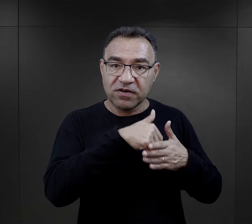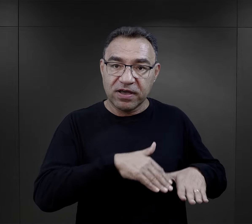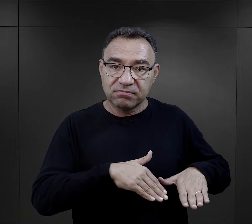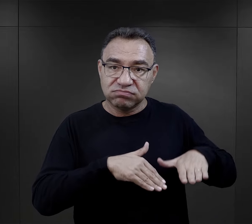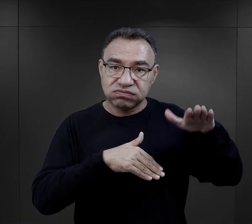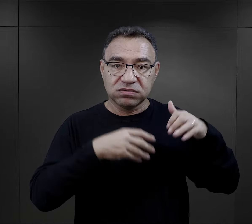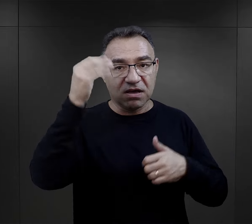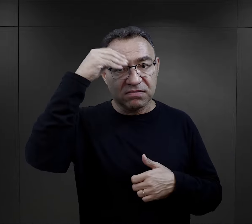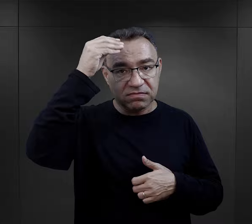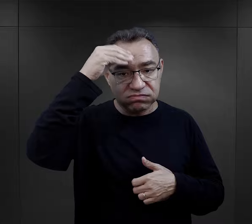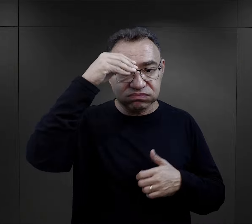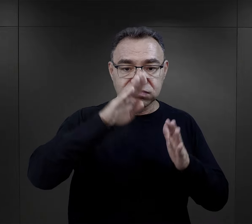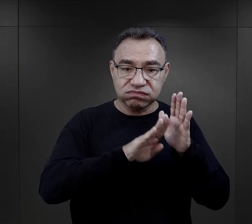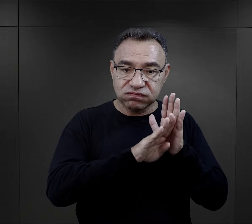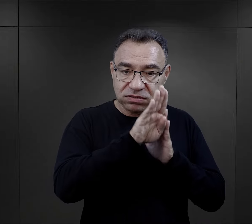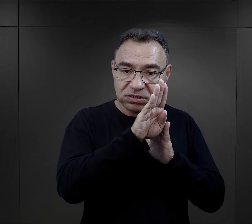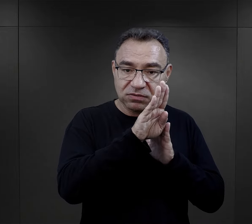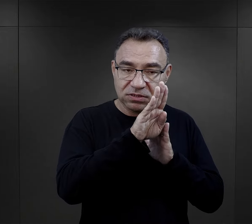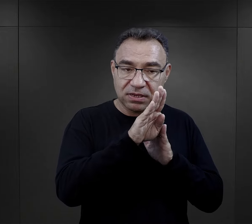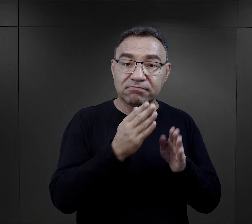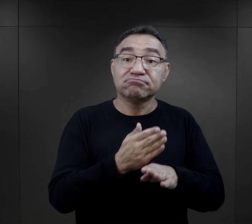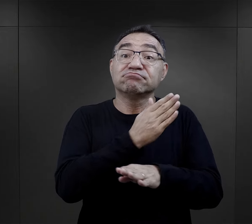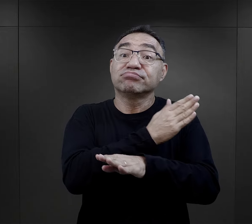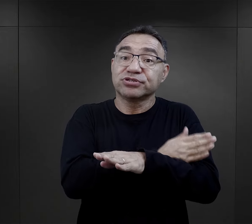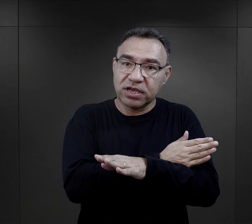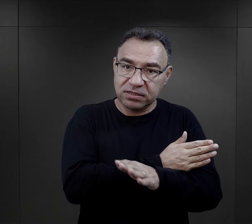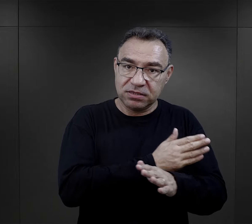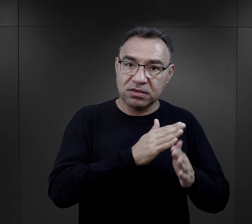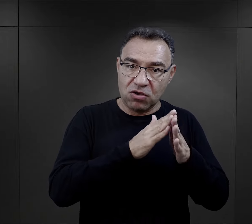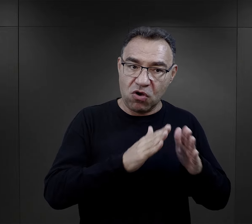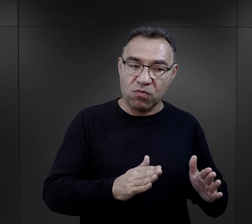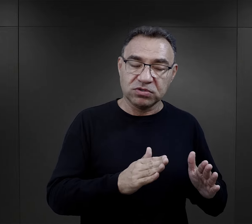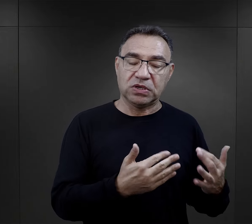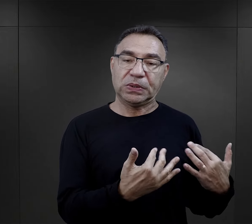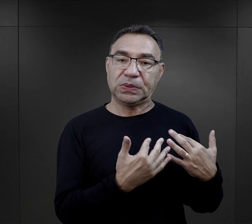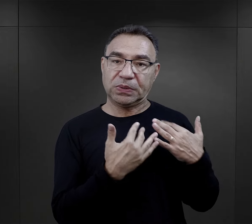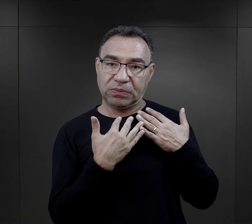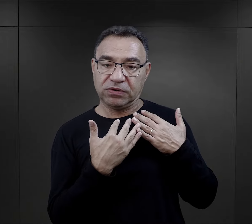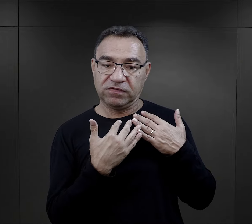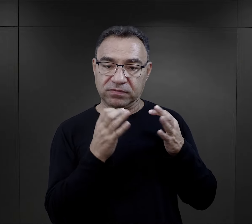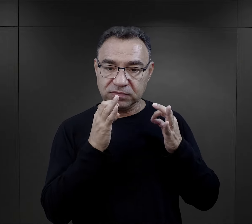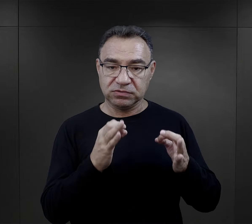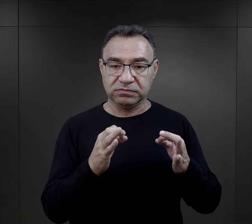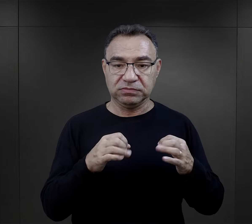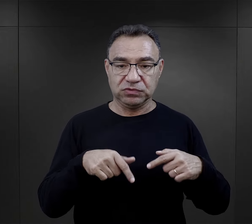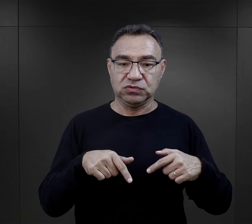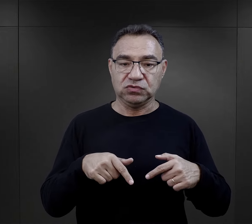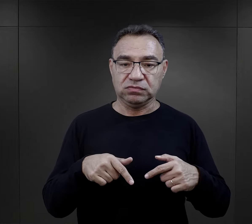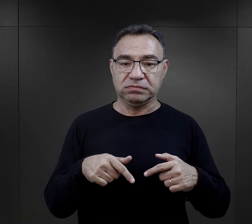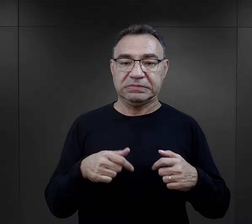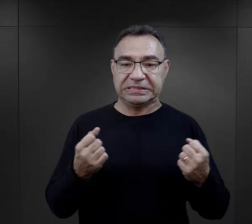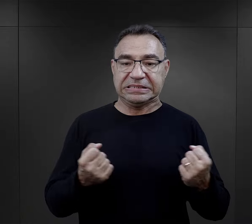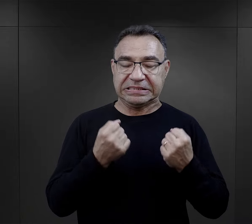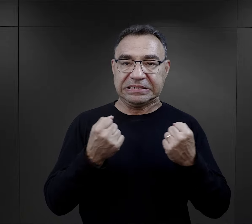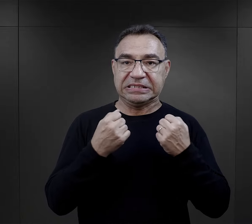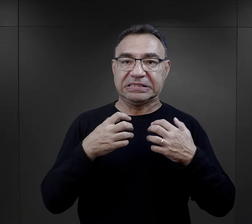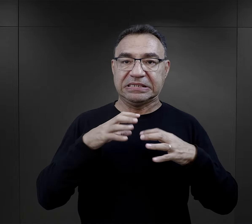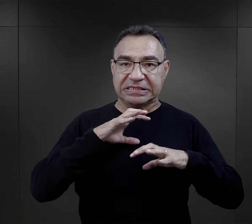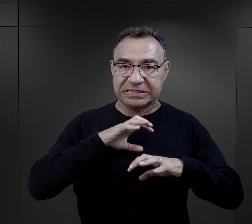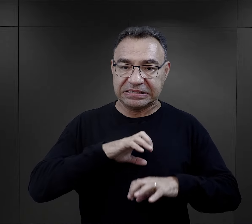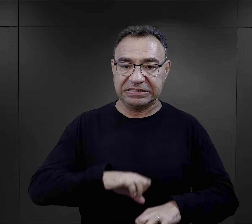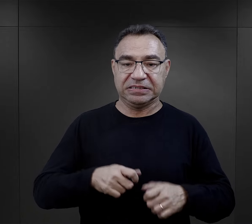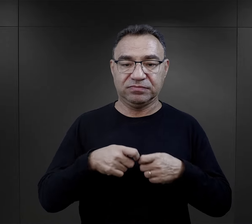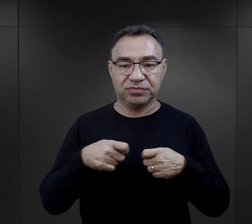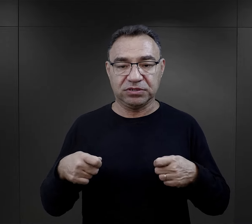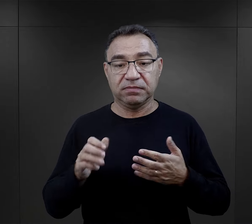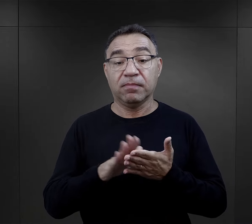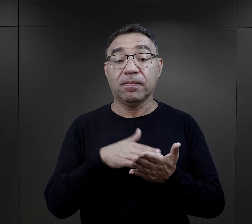z wychowania, z wykształcenia, miały ogromną wagę, jeżeli chodzi właśnie o ten element przetrwania.